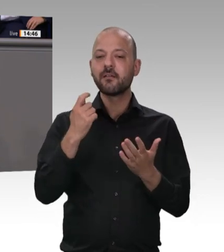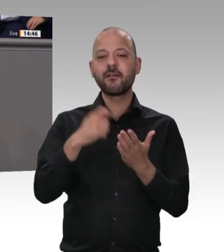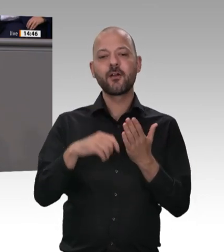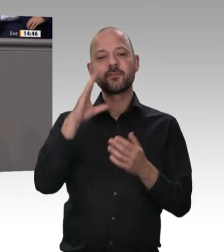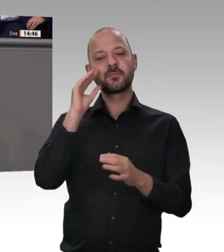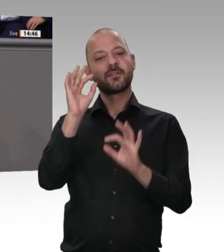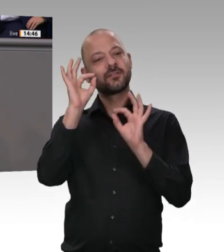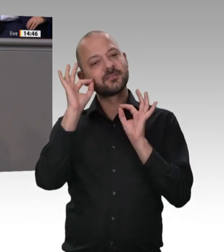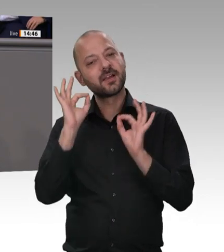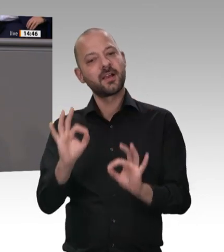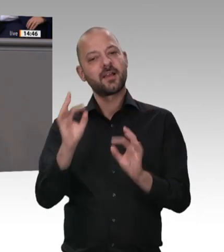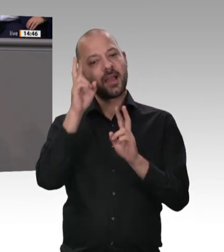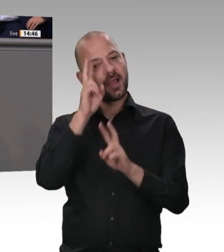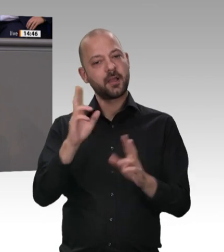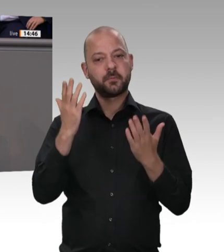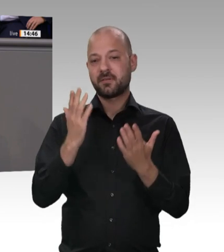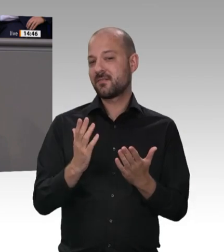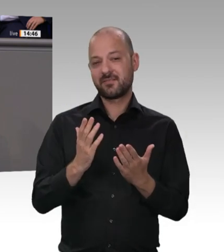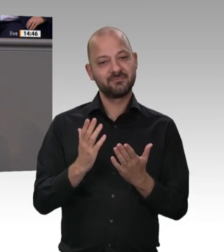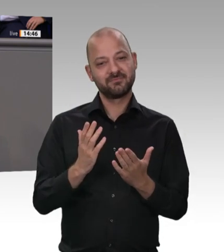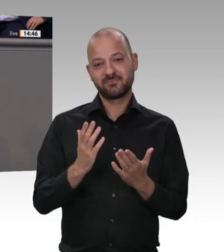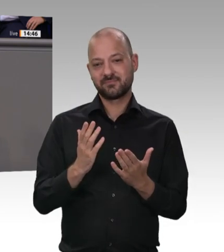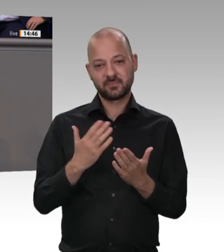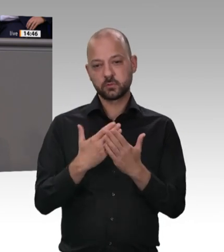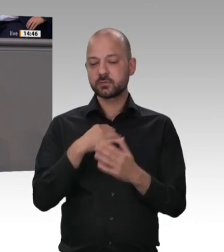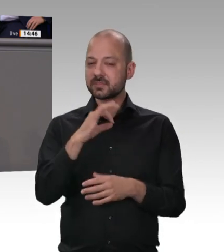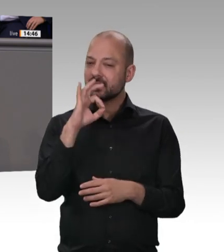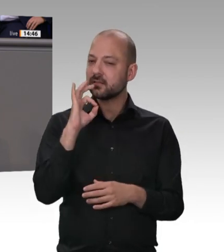zu solchen eklatanten und systematischen Verstößen gegen Hygieneund Arbeitsschutzmaßnahmen